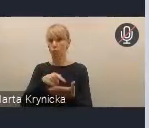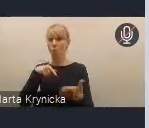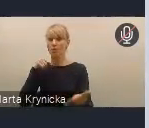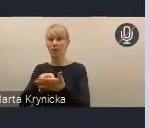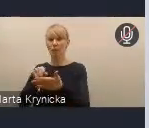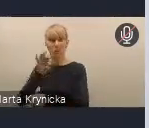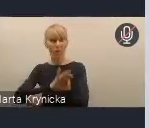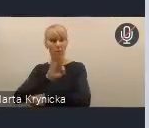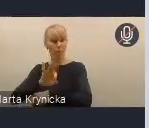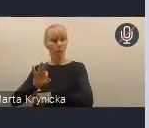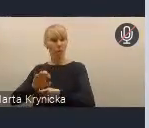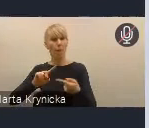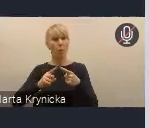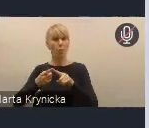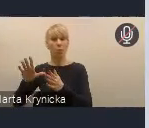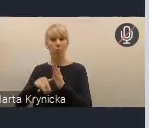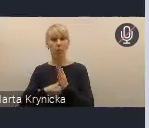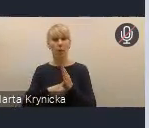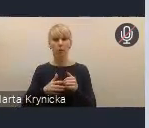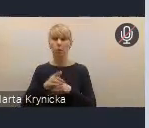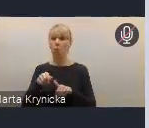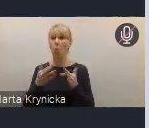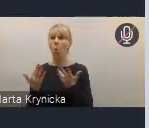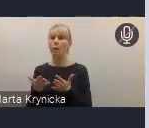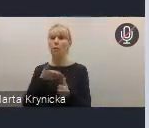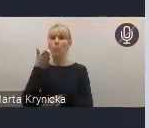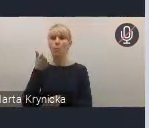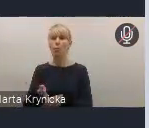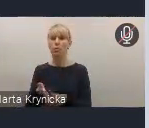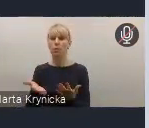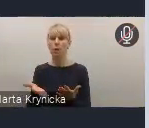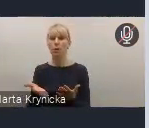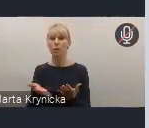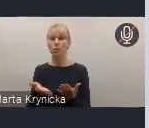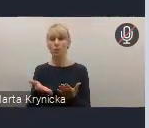ułatwi też następnie późniejsze ich płynne i skuteczne wdrażanie